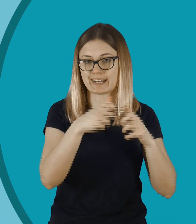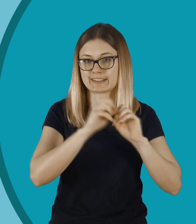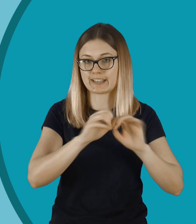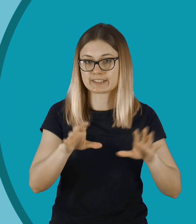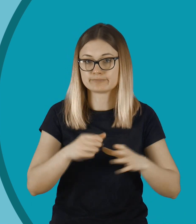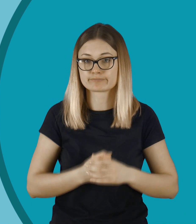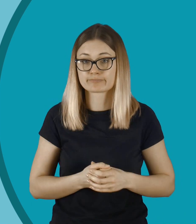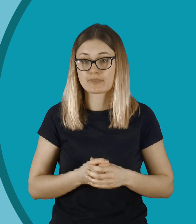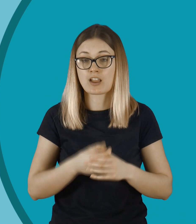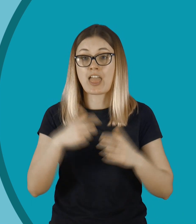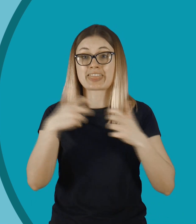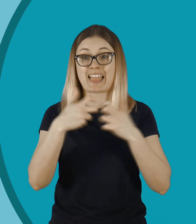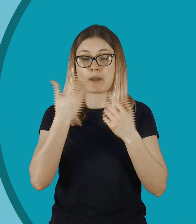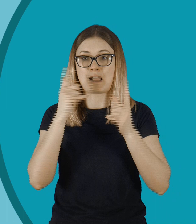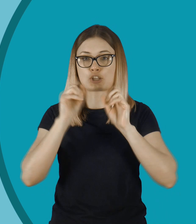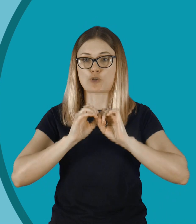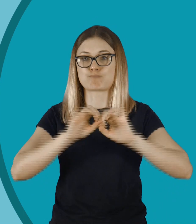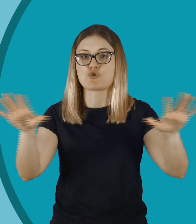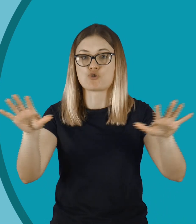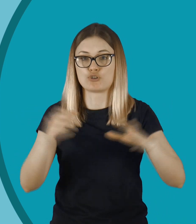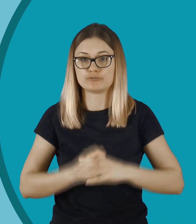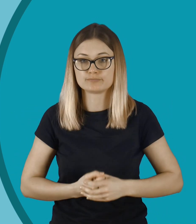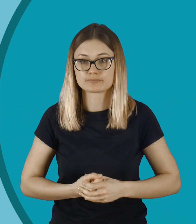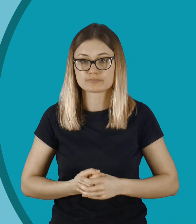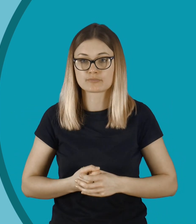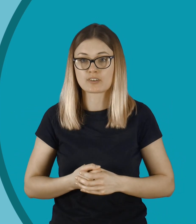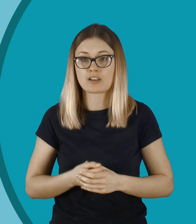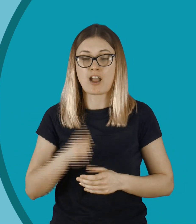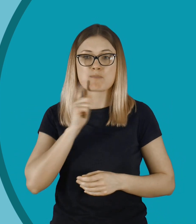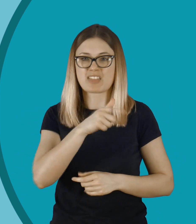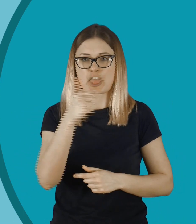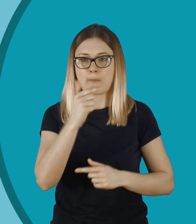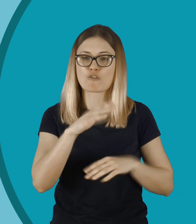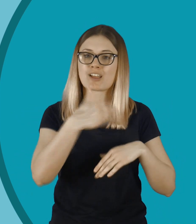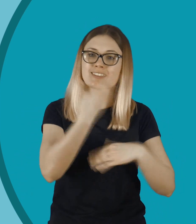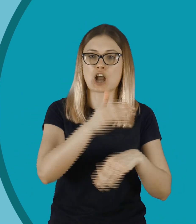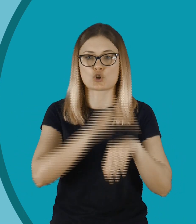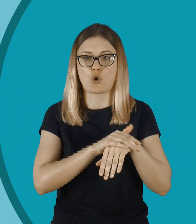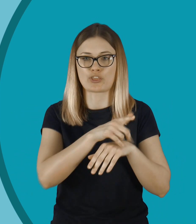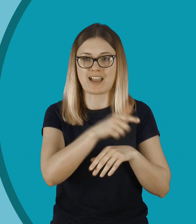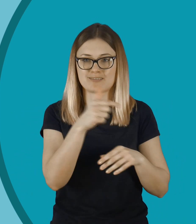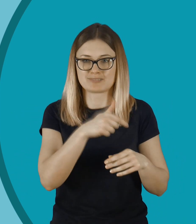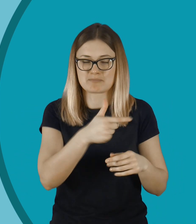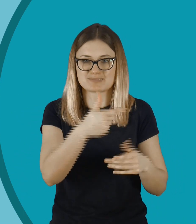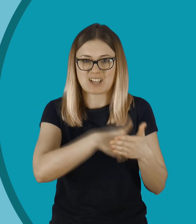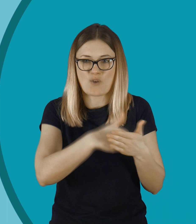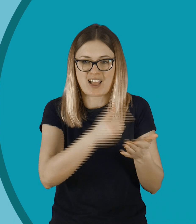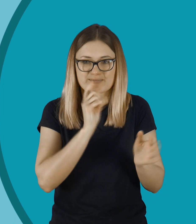Może to się łatwo rozprzestrzeniać, bo to jest internet. Widząc coś takiego, nie powinniśmy dawać przyzwolenia.